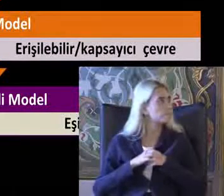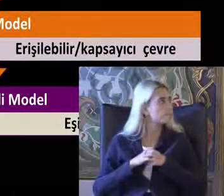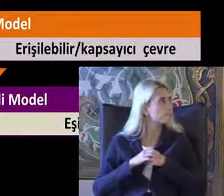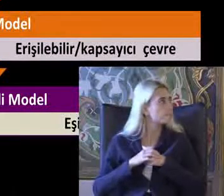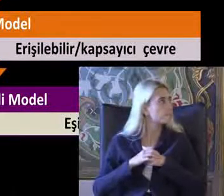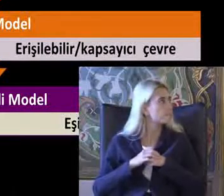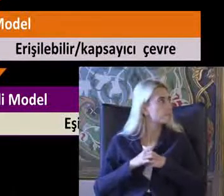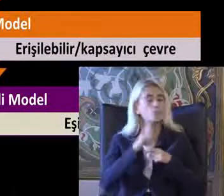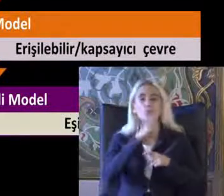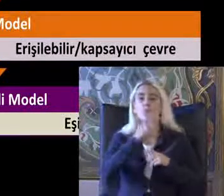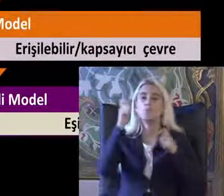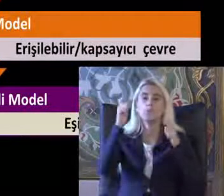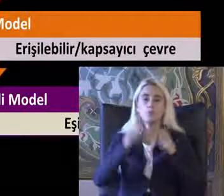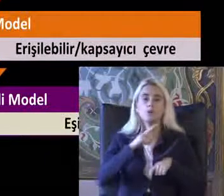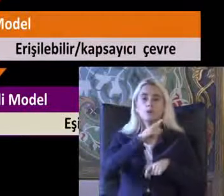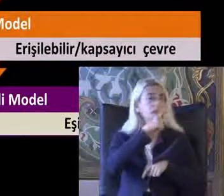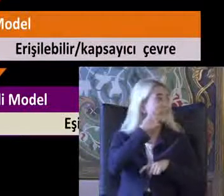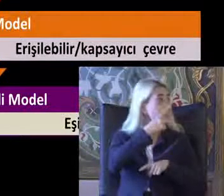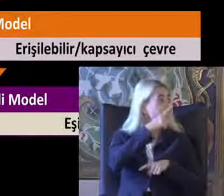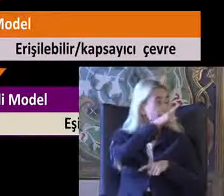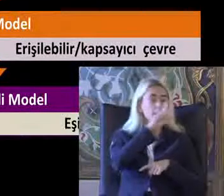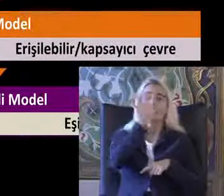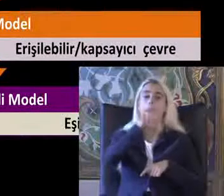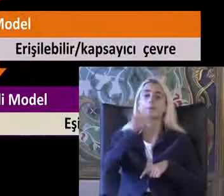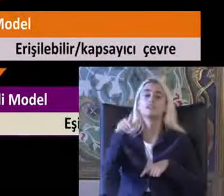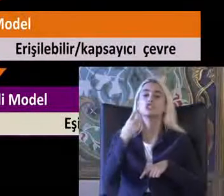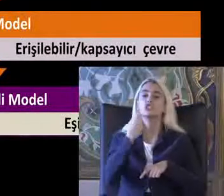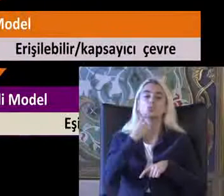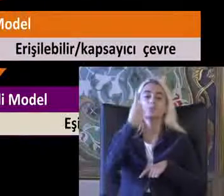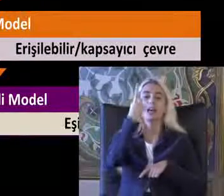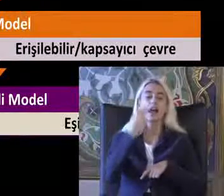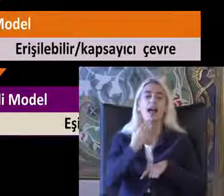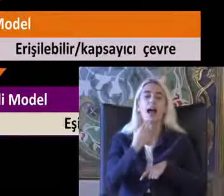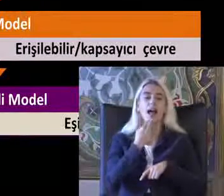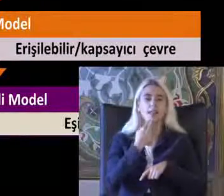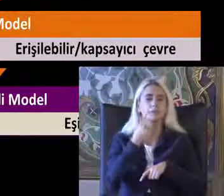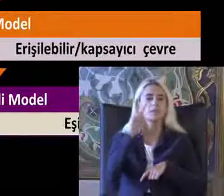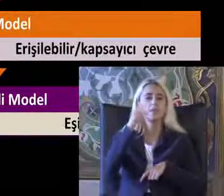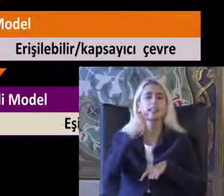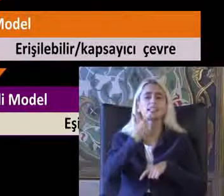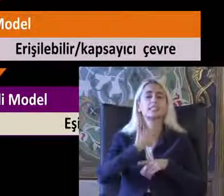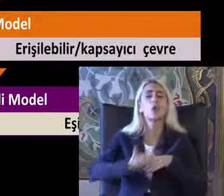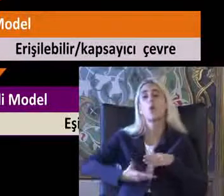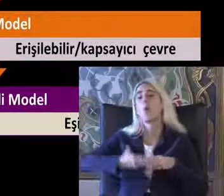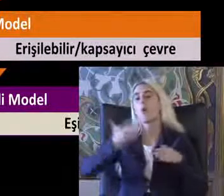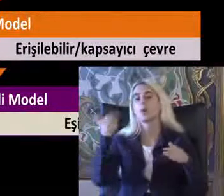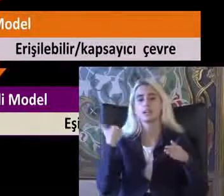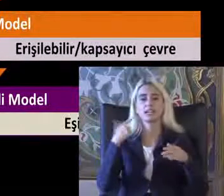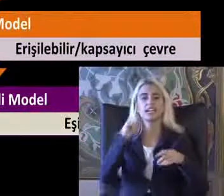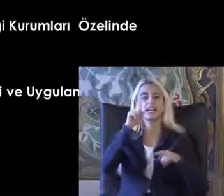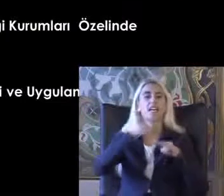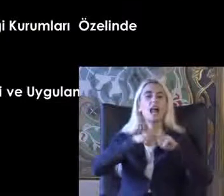55 yaşındaki Bir hanım 26 yaş 26 yıl önce Ihlamur ağacından düşerek